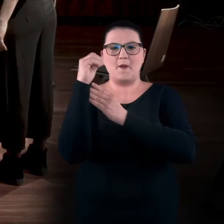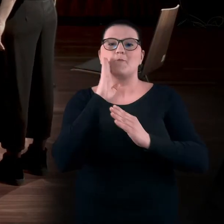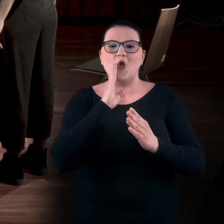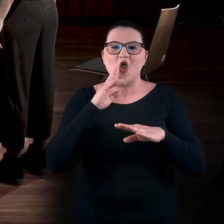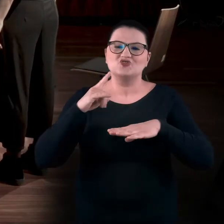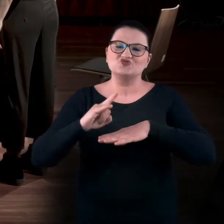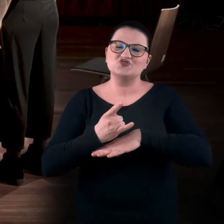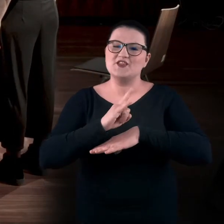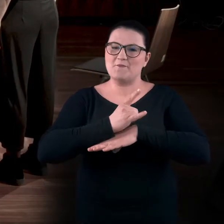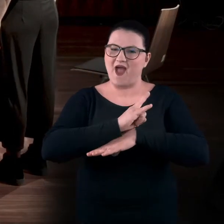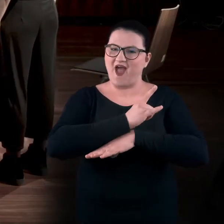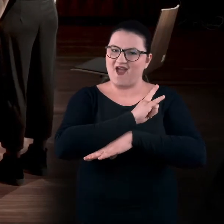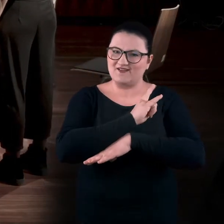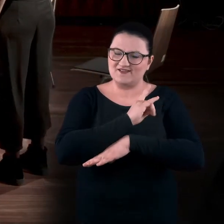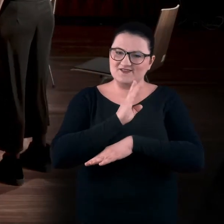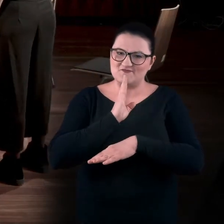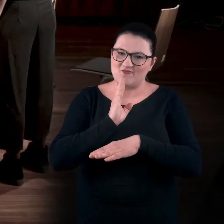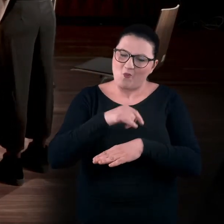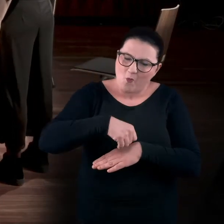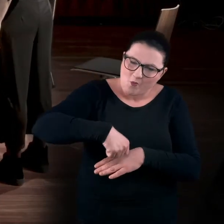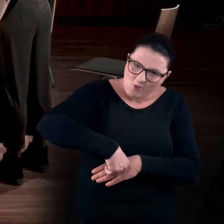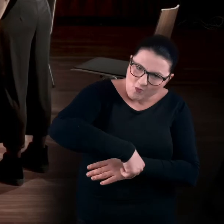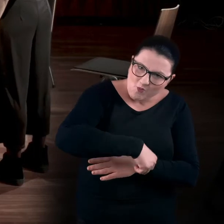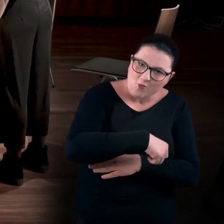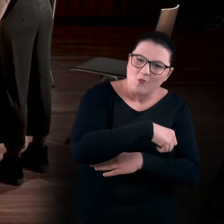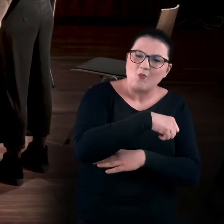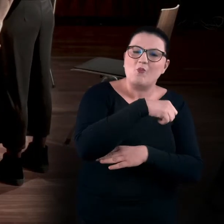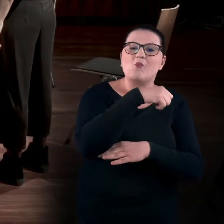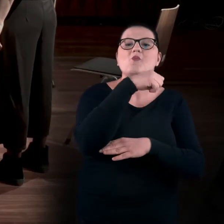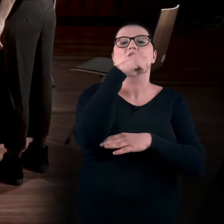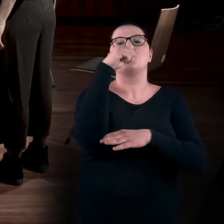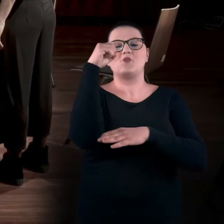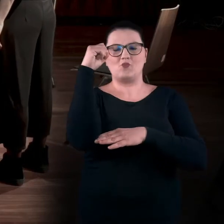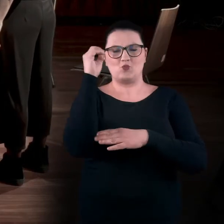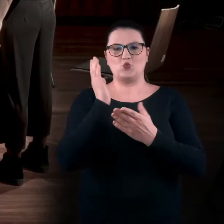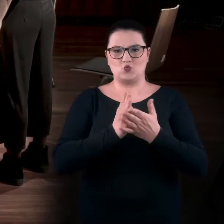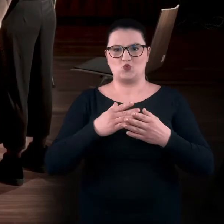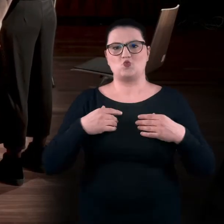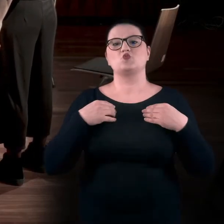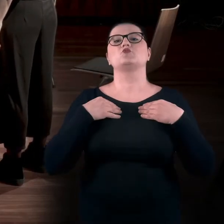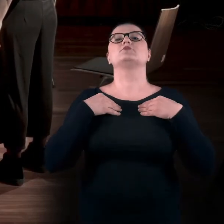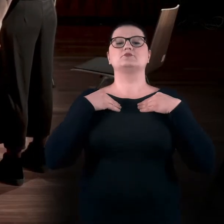On się tak powoli podnosi, aż do wyprostu ramion i całej głowy.